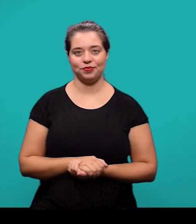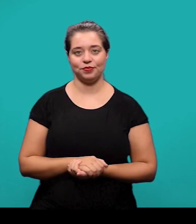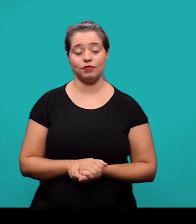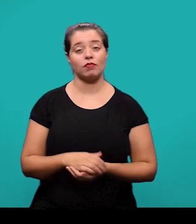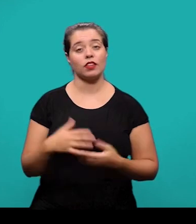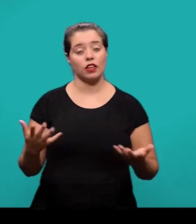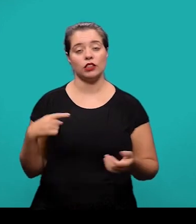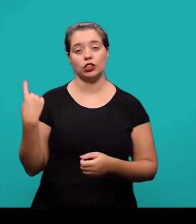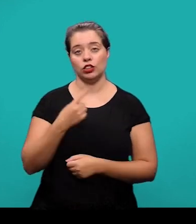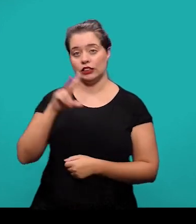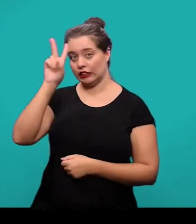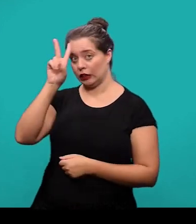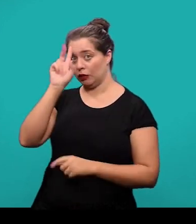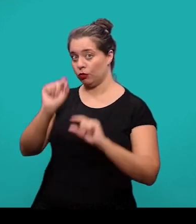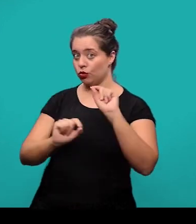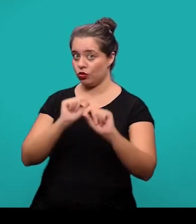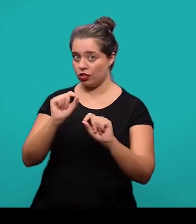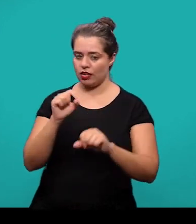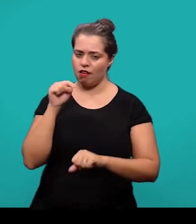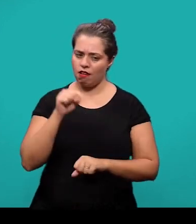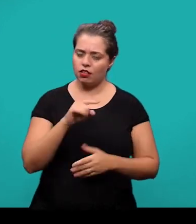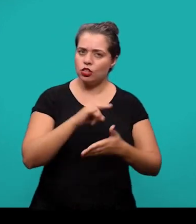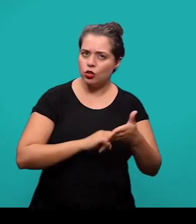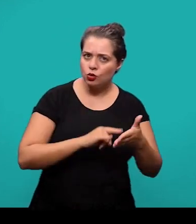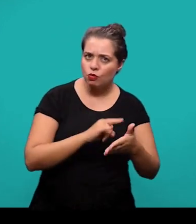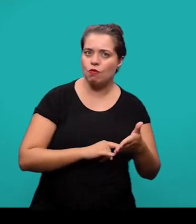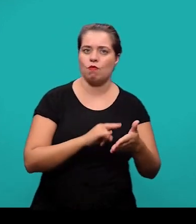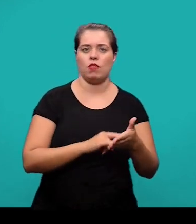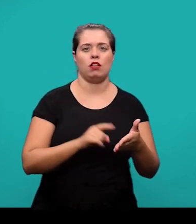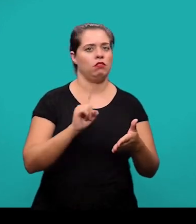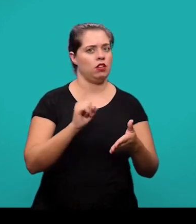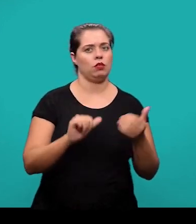Nós salientamos que este documento ele não substitui a consulta às normas da ABNT.